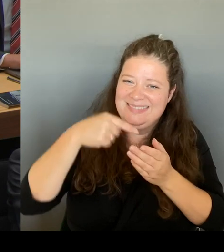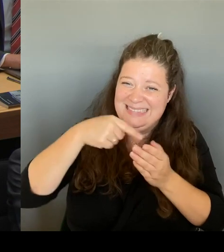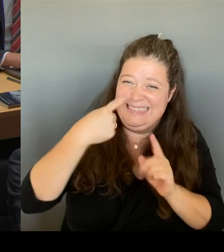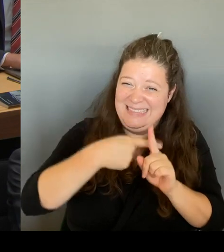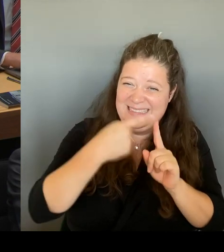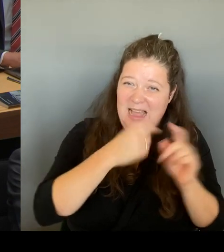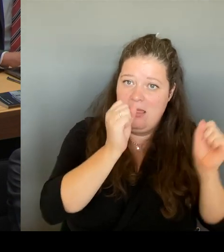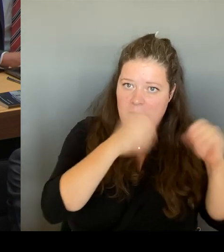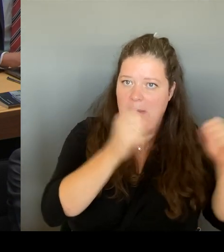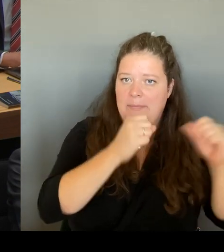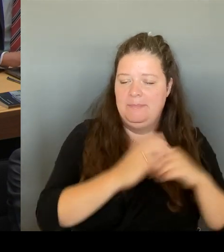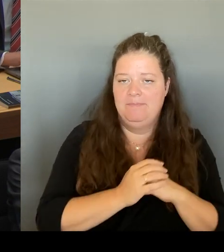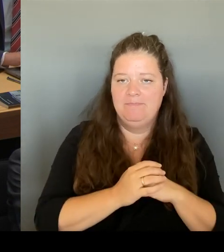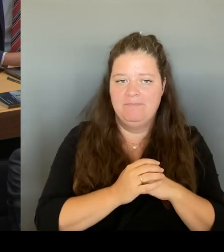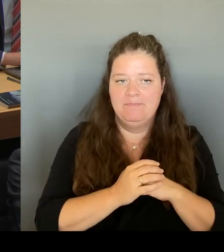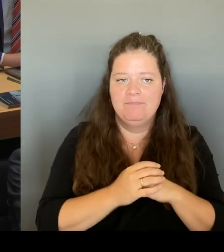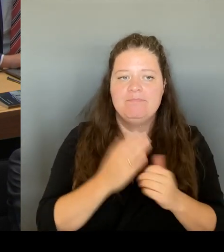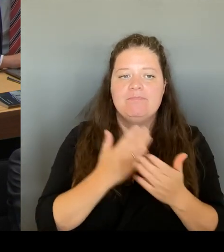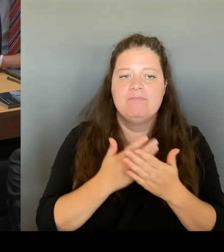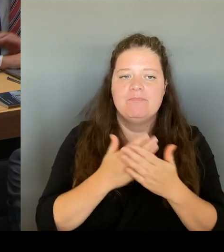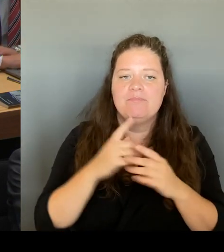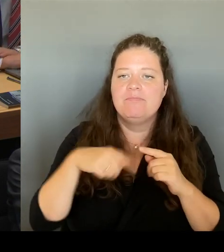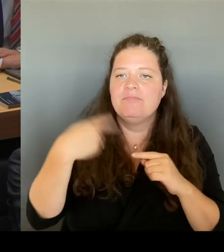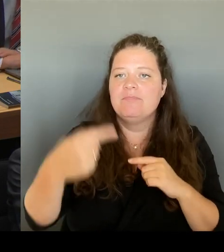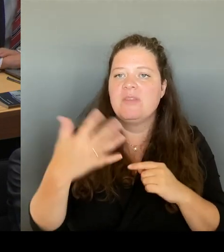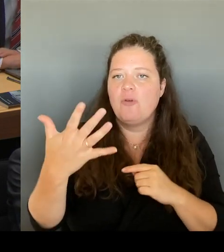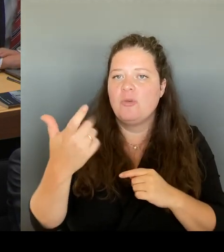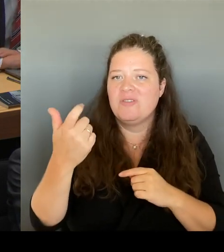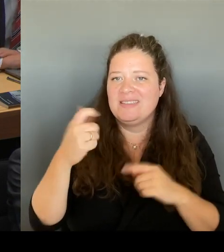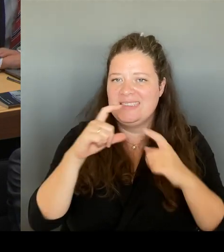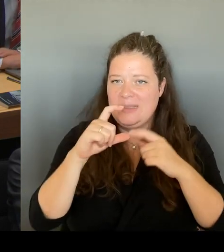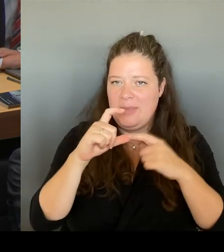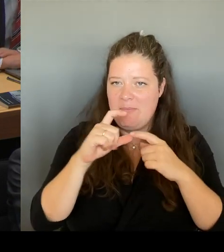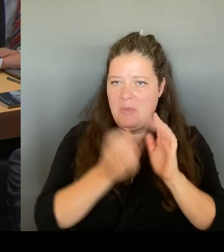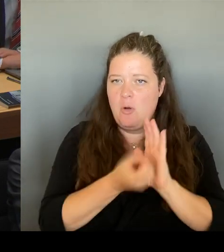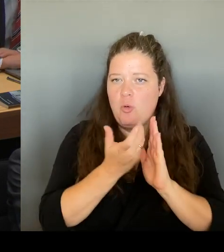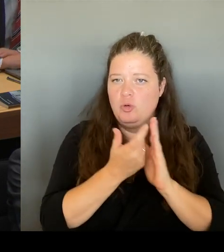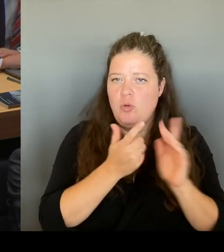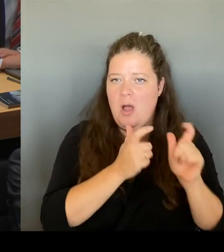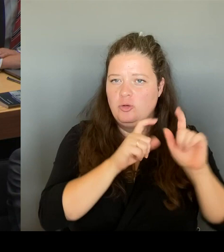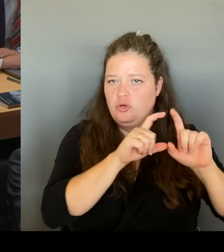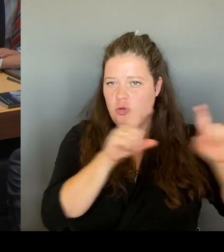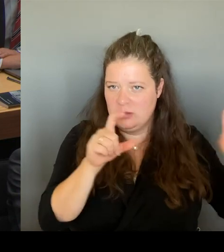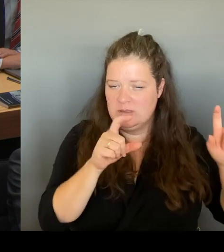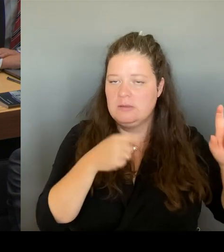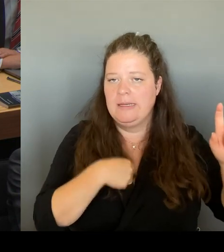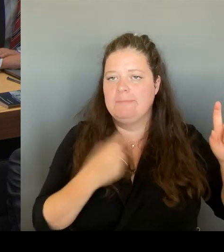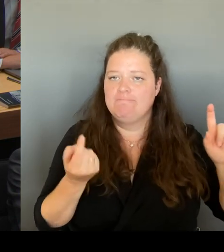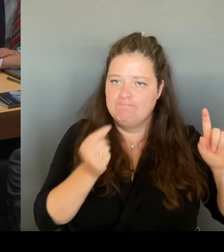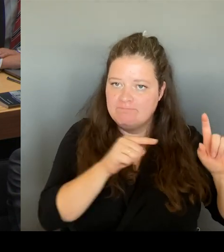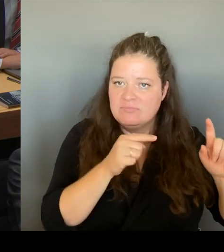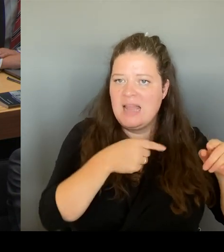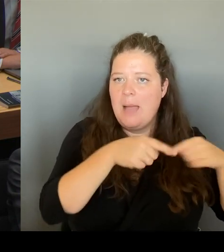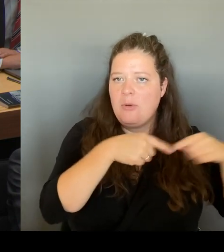reingehen und das mit den Abgeordneten dort besprechen und dann im Anschluss Daran werden Sie sicherlich auch davon erfahren.